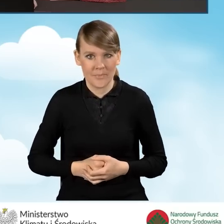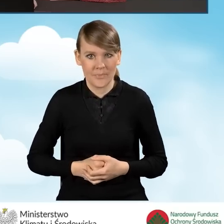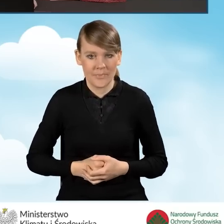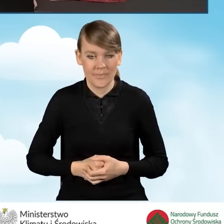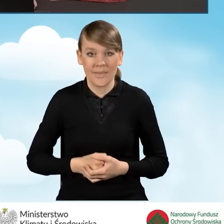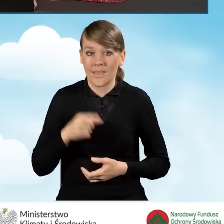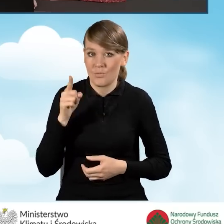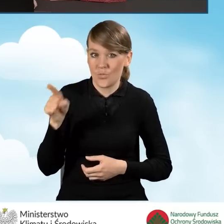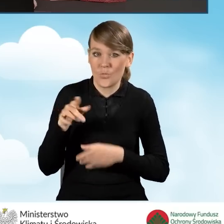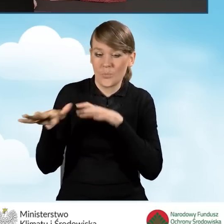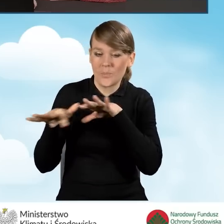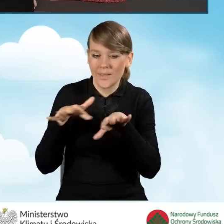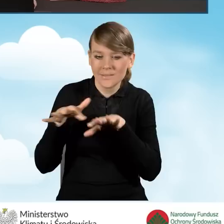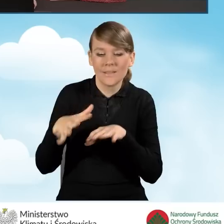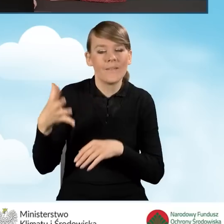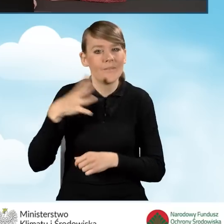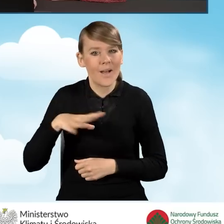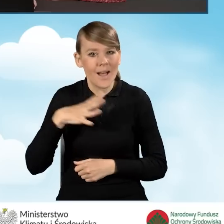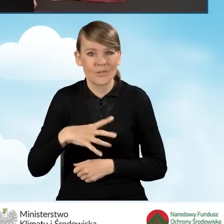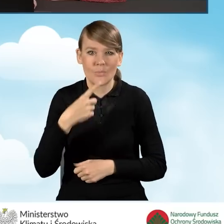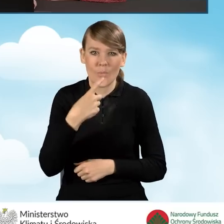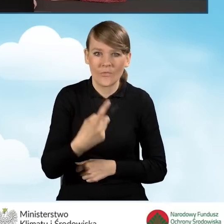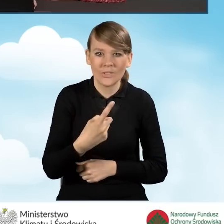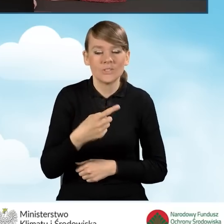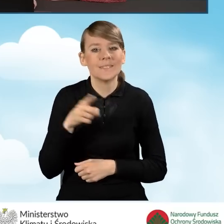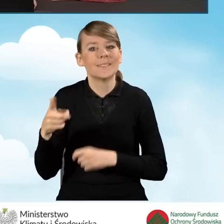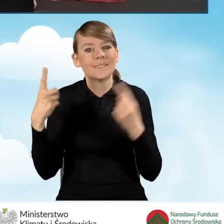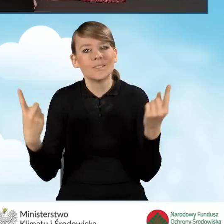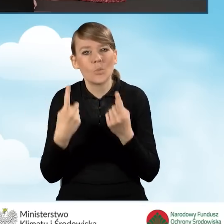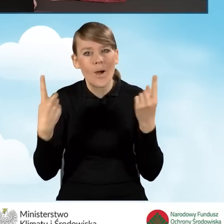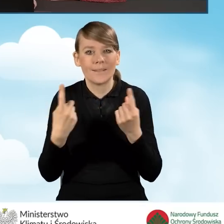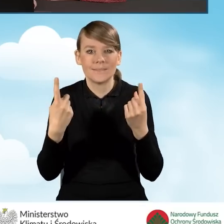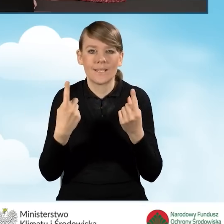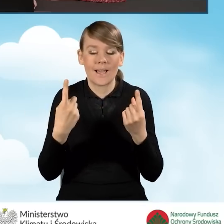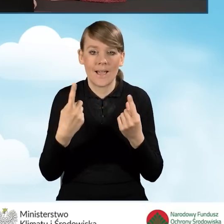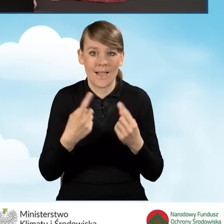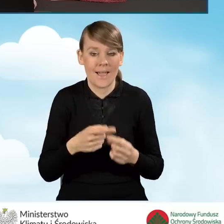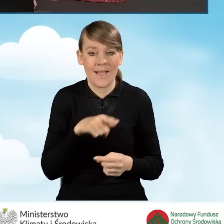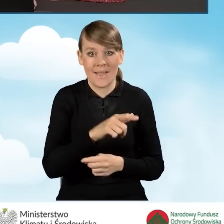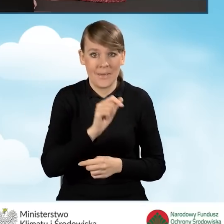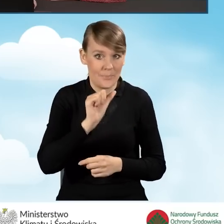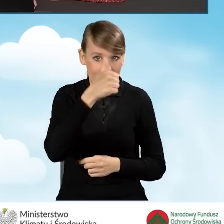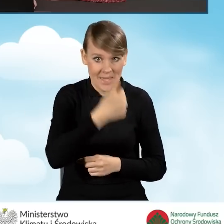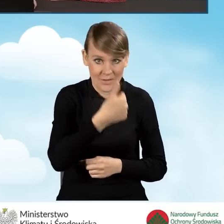Tutaj w tym miejscu również warto podkreślić sytuację, w której w ramach pierwszego przedsięwzięcia,